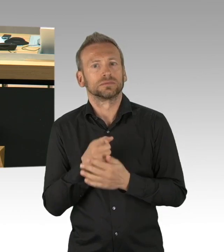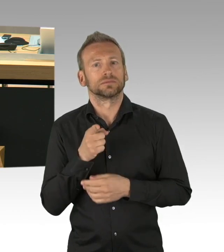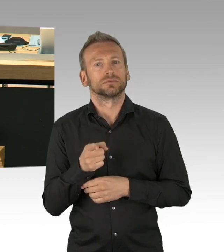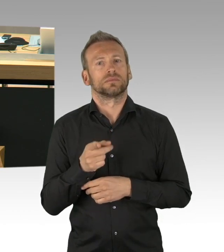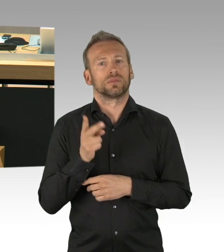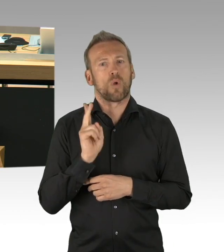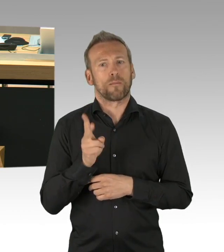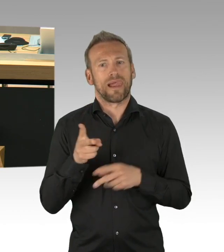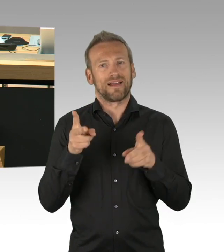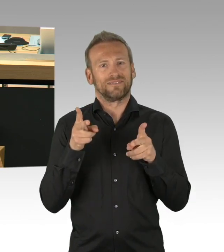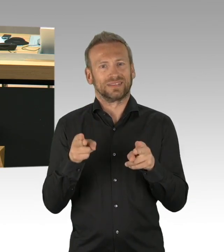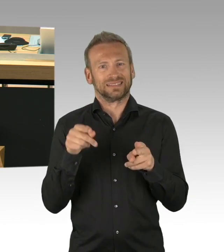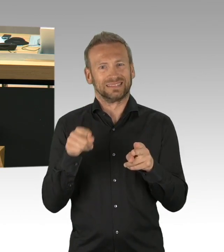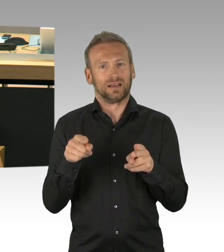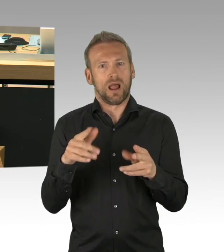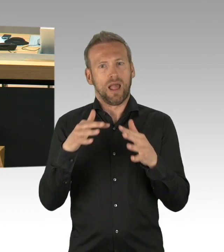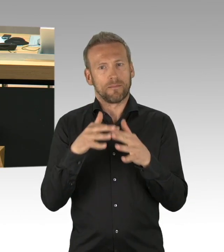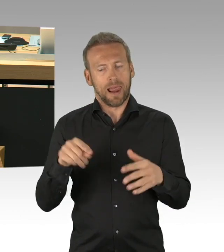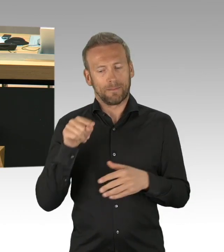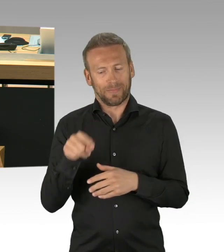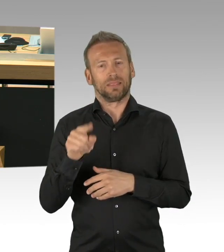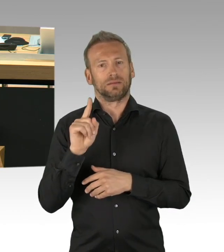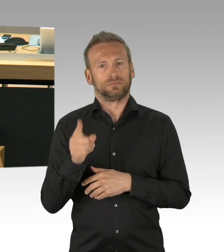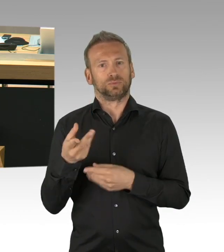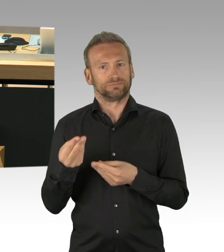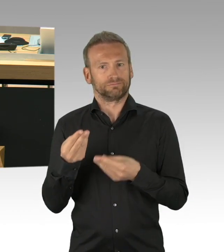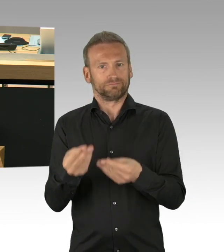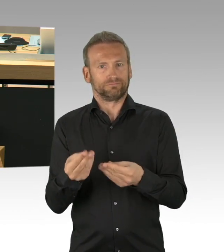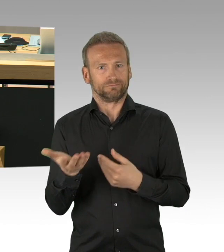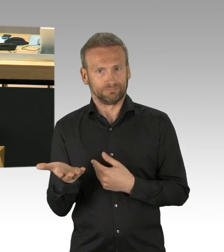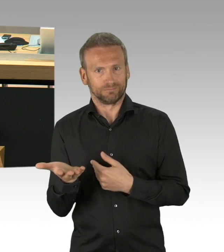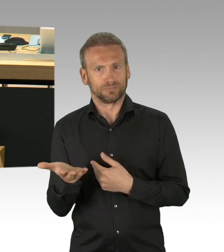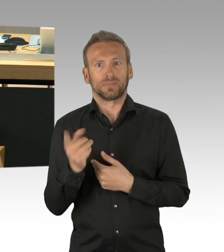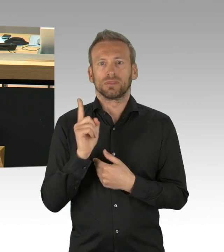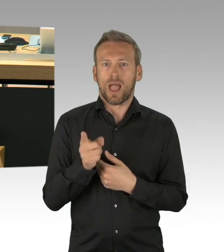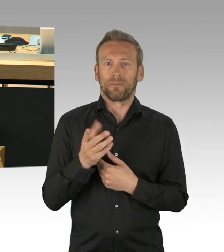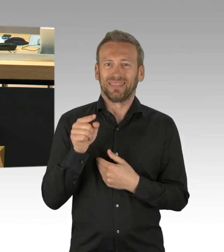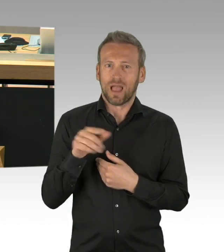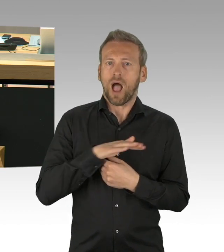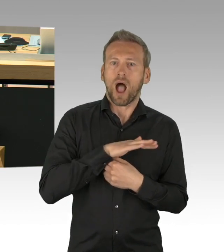die neue Erkenntnisse über dieses Thema hätten bringen können. Wenn Ereignisse aufgetreten wären,